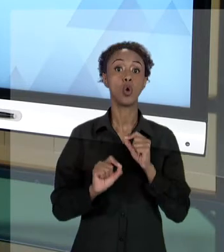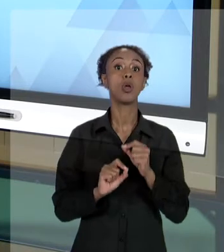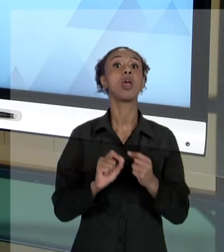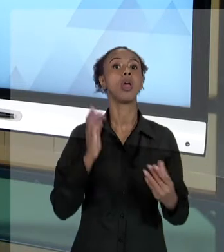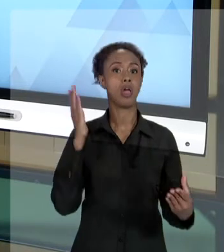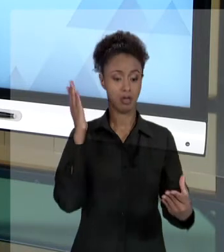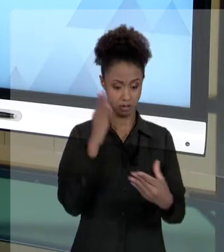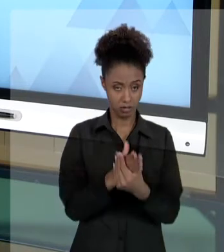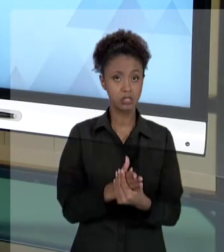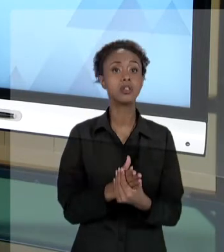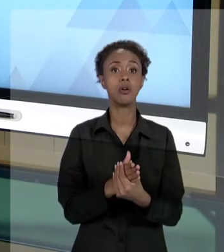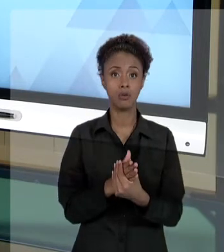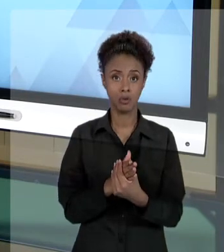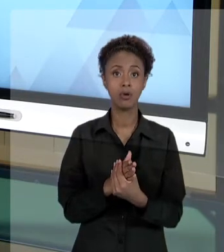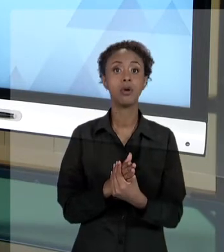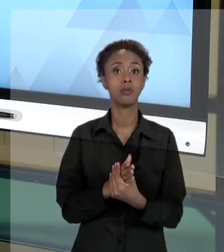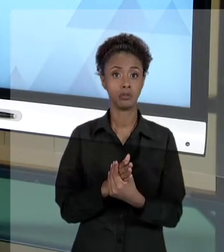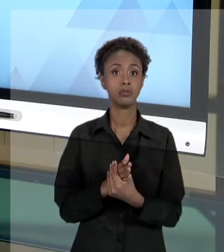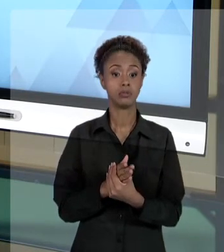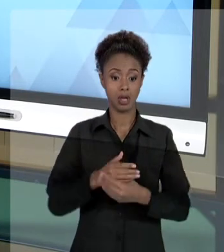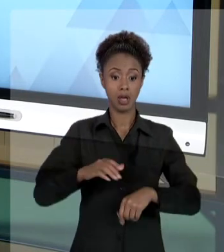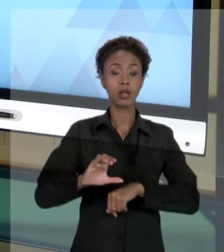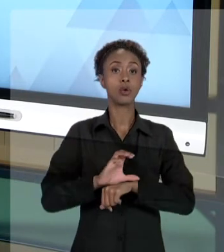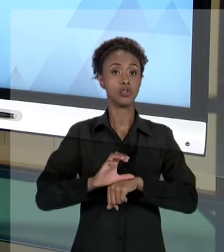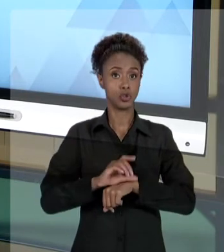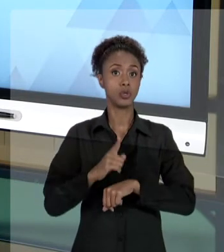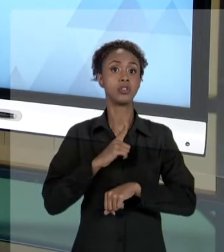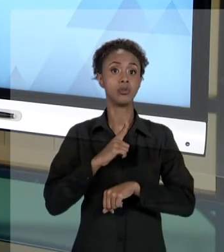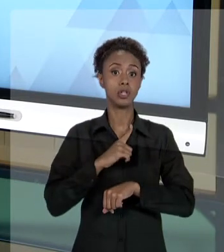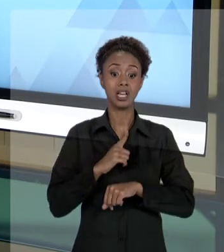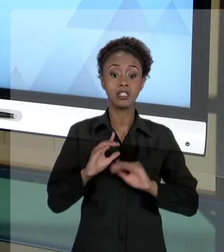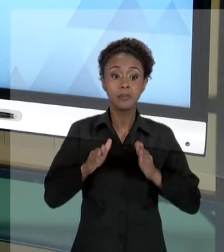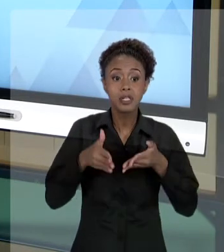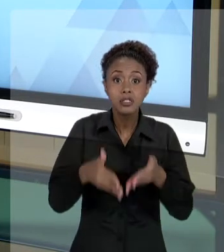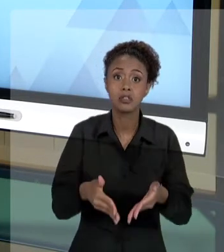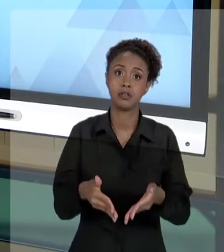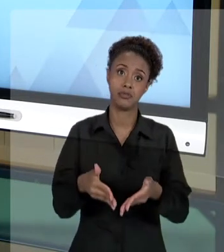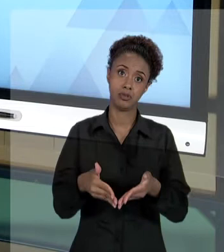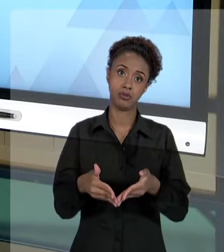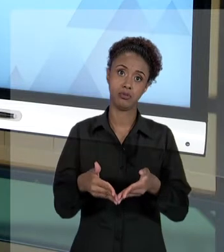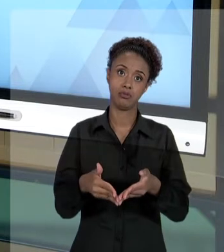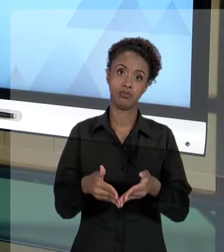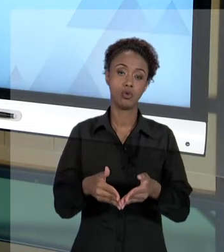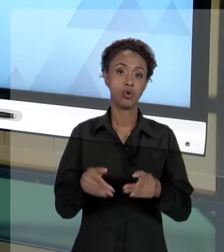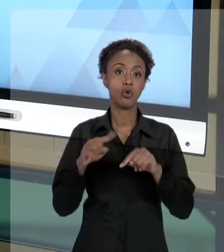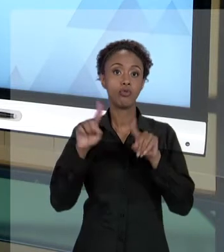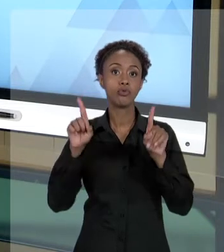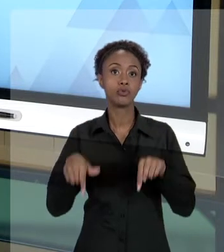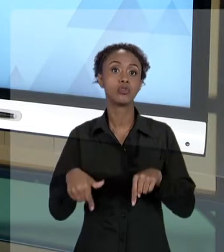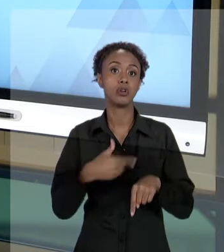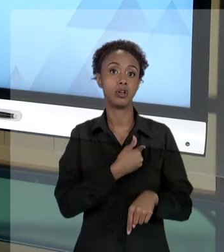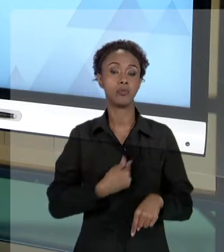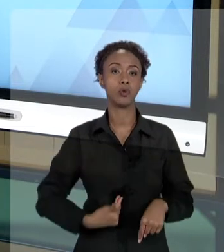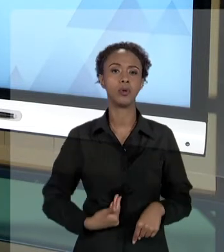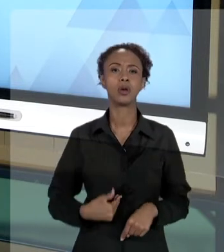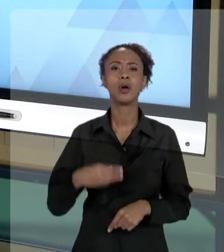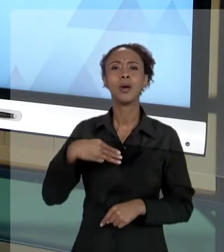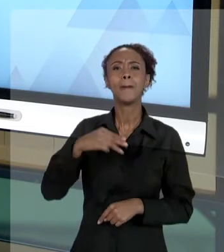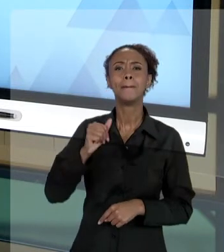CONSTITUIÇÃO QUE DIZEM RESPEITO, ESPECIFICAMENTE, AO SERVIÇO PÚBLICO. ENTÃO, O QUE DIZ O MANDADO DE SEGURANÇA? O MANDADO DE SEGURANÇA É TODO AQUELE